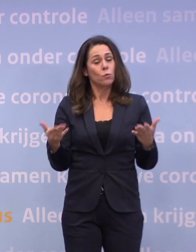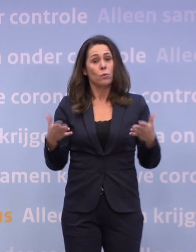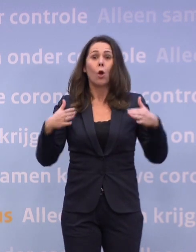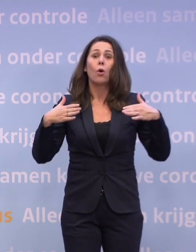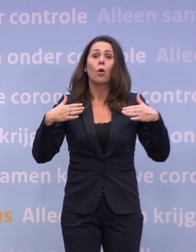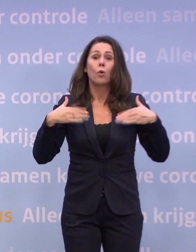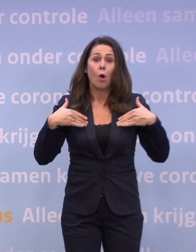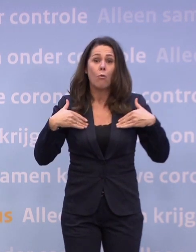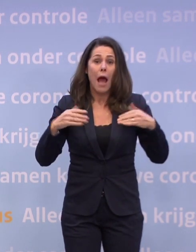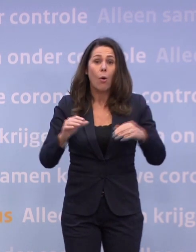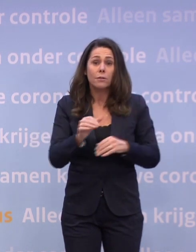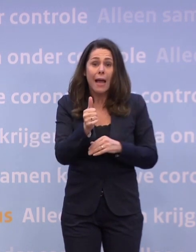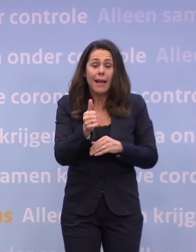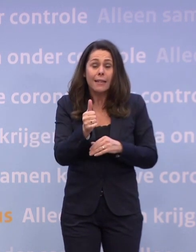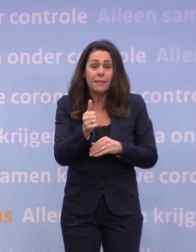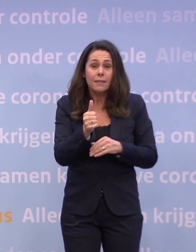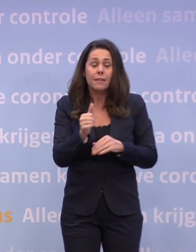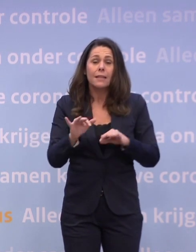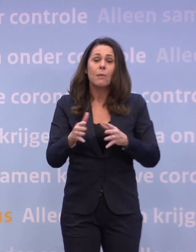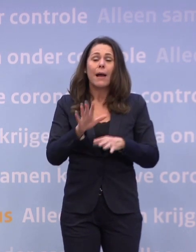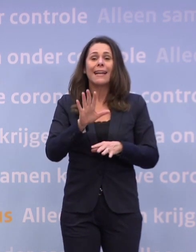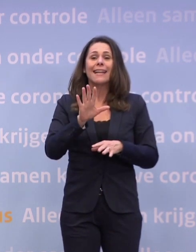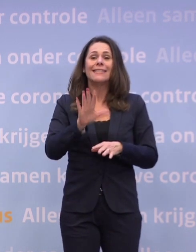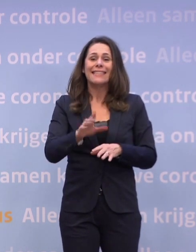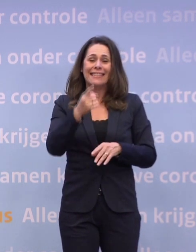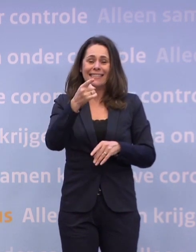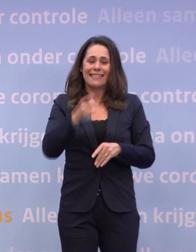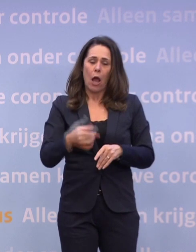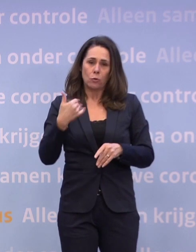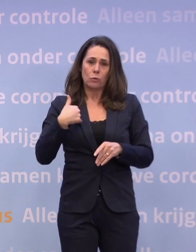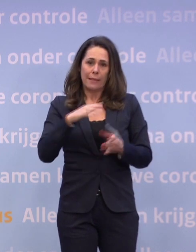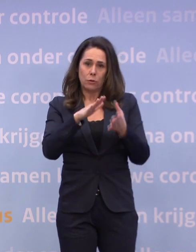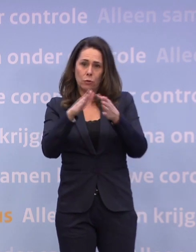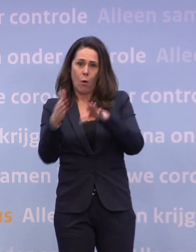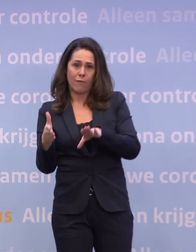...bijna 10.000 lege stoelen aan de kersttafel.